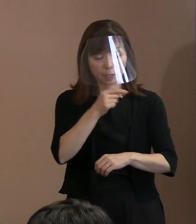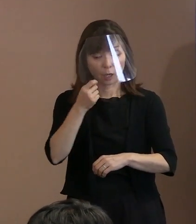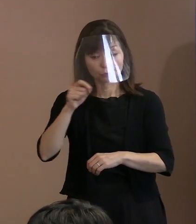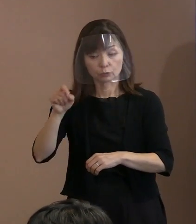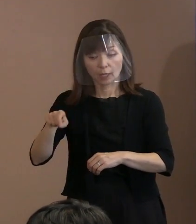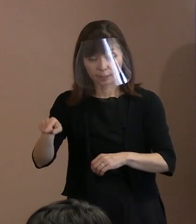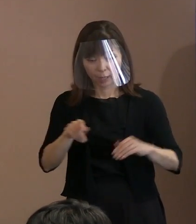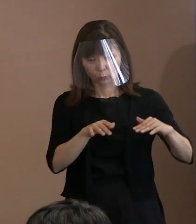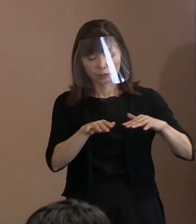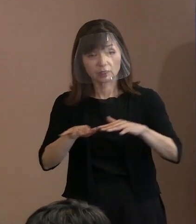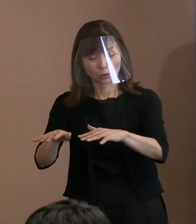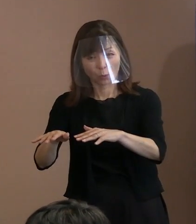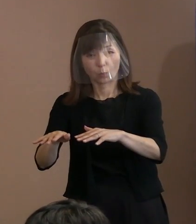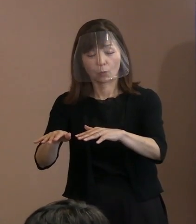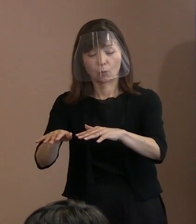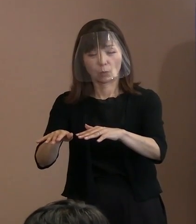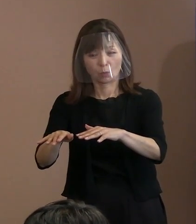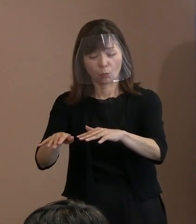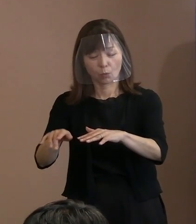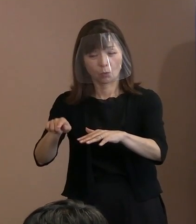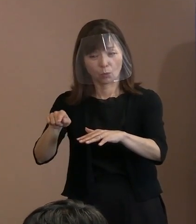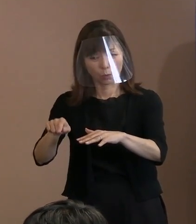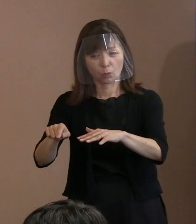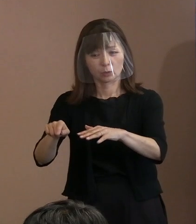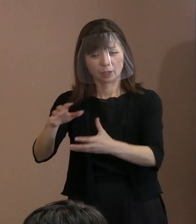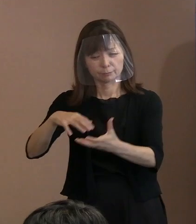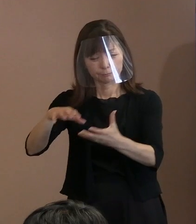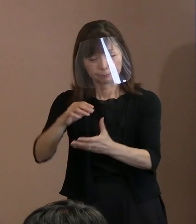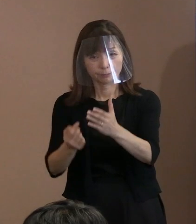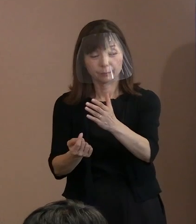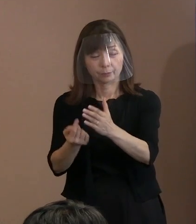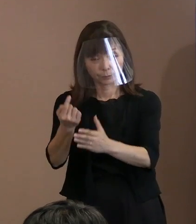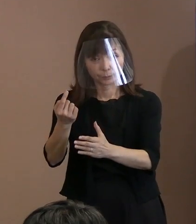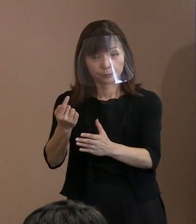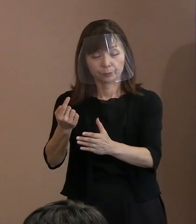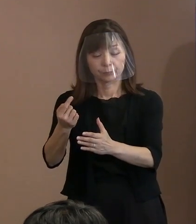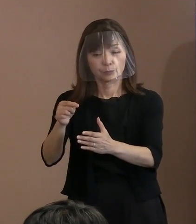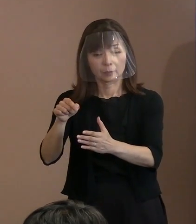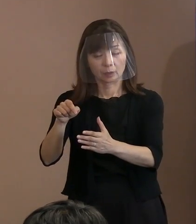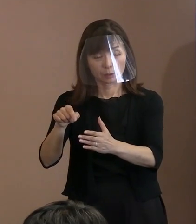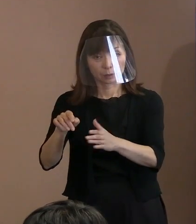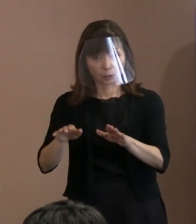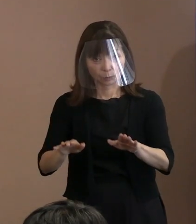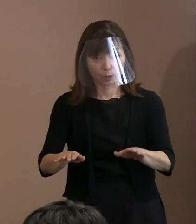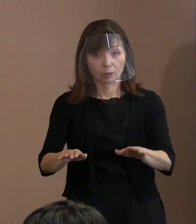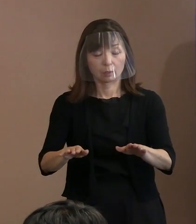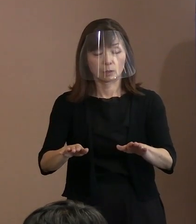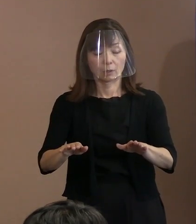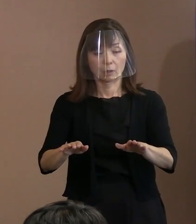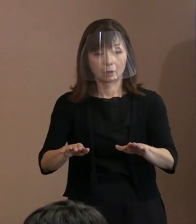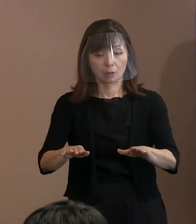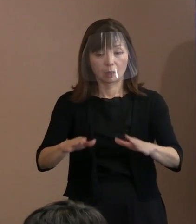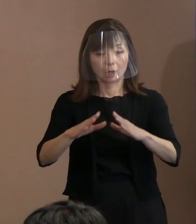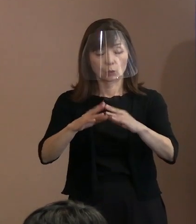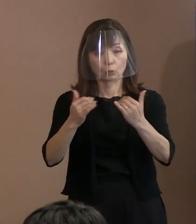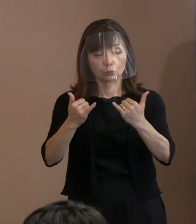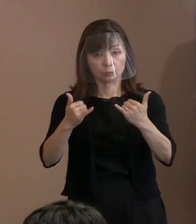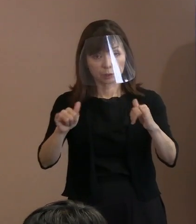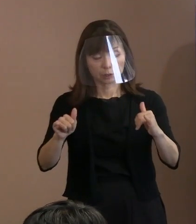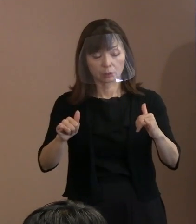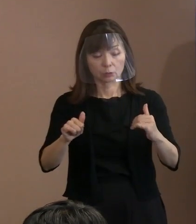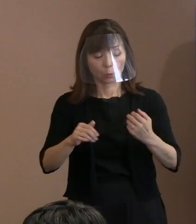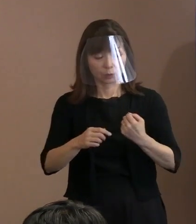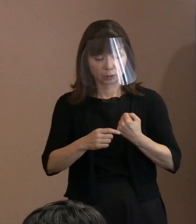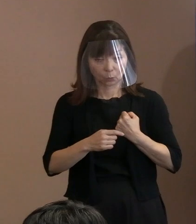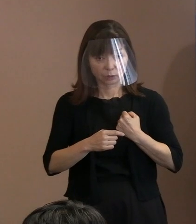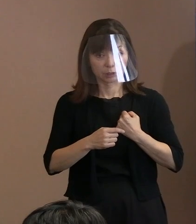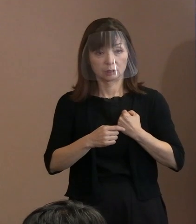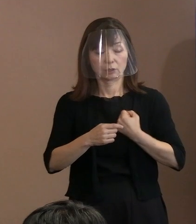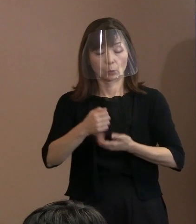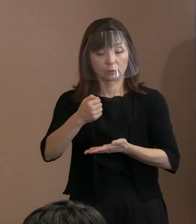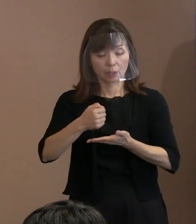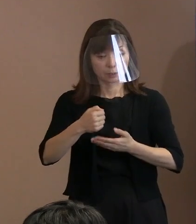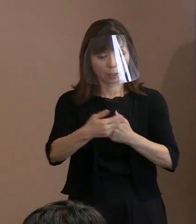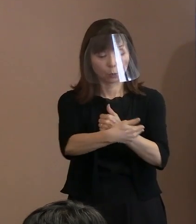こういった事実の中では､ 異国の国民の生命と財産を守るということを